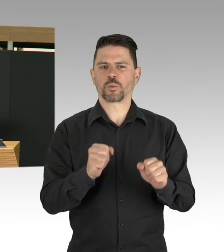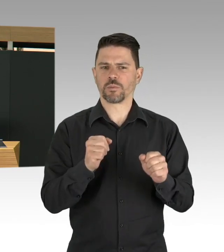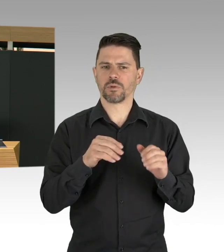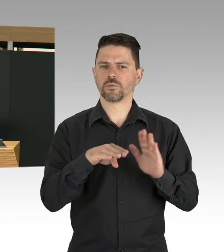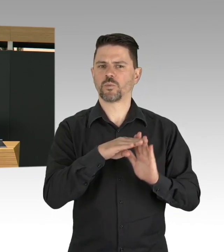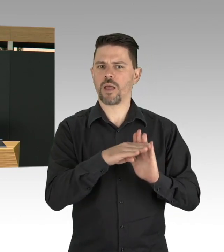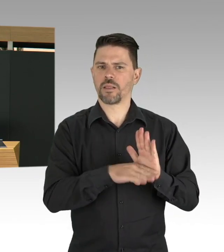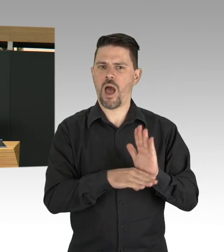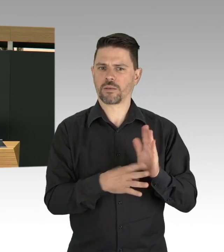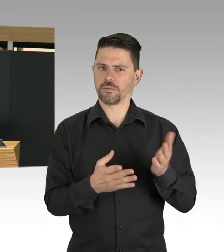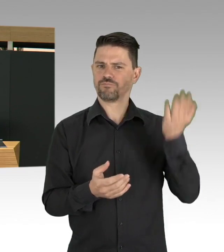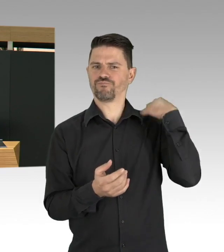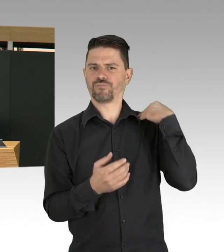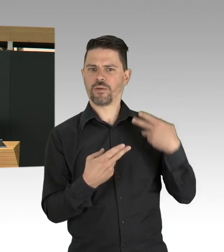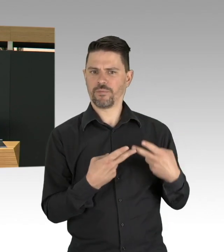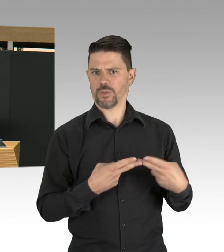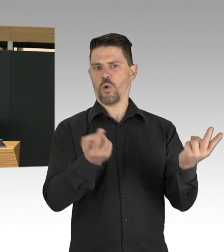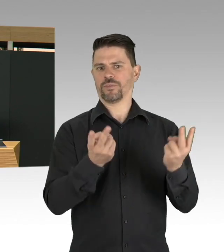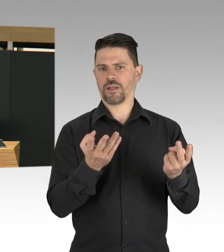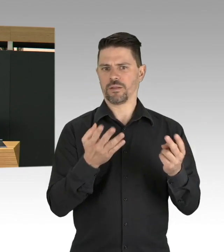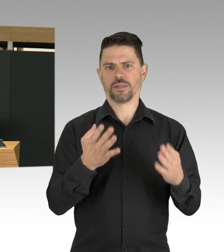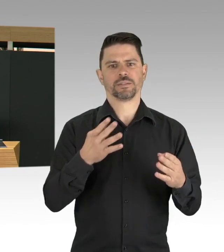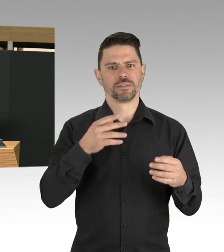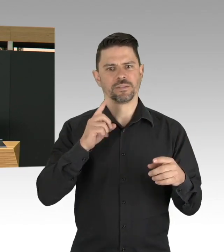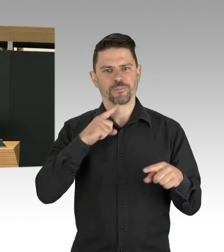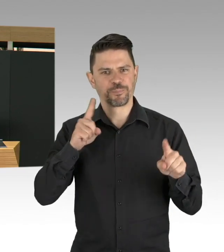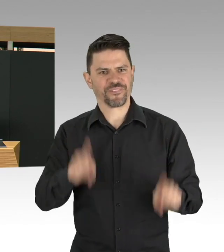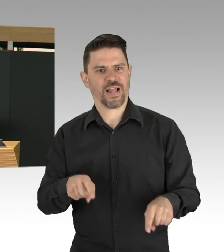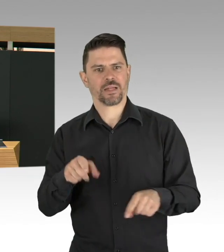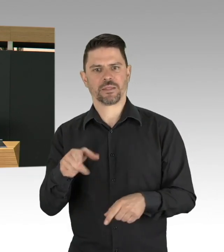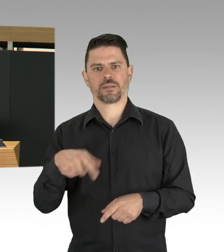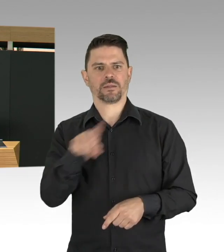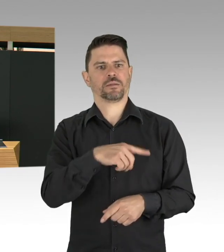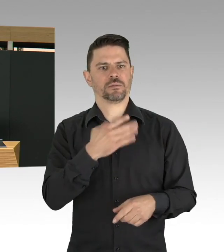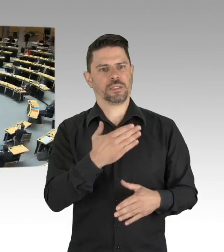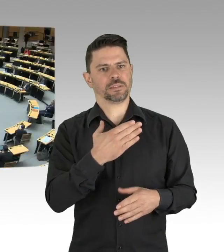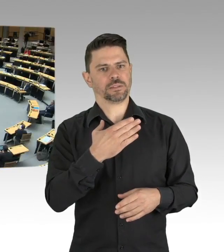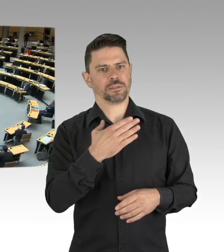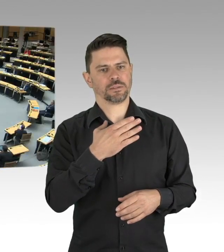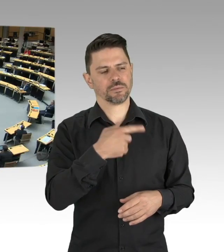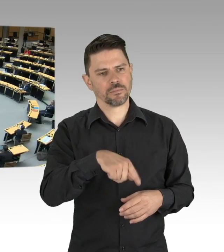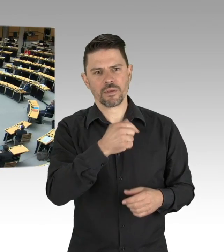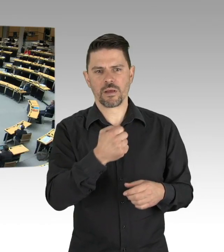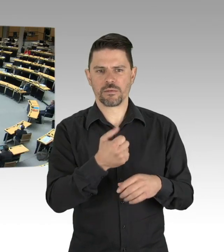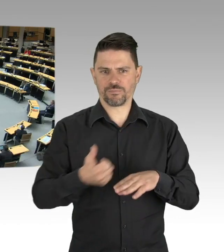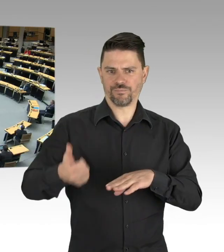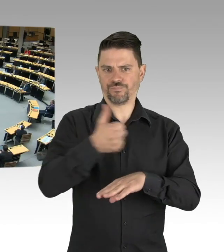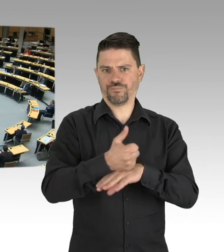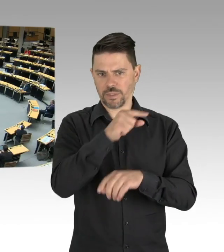auf Arbeitsschutz zu achten und auf Gesundheitsschutz zu achten. (Beifall) Das denke ich jetzt auch das allerwichtigste und zum Schluss,